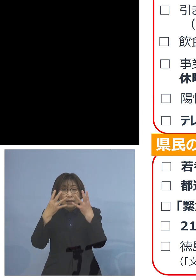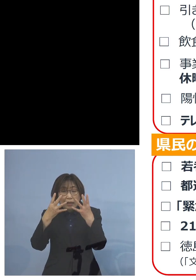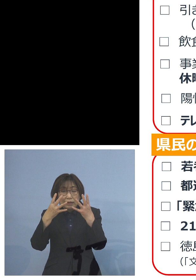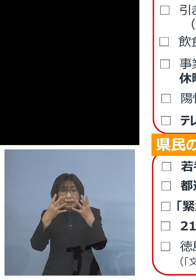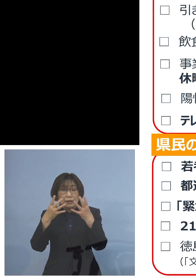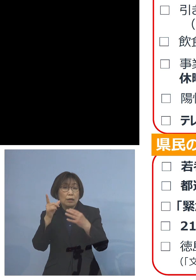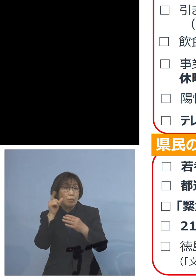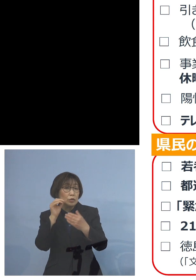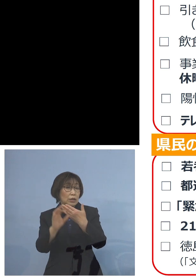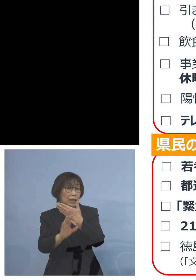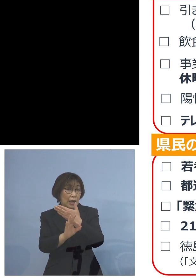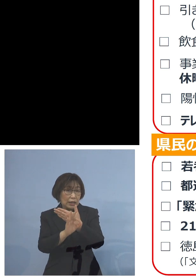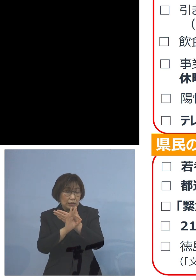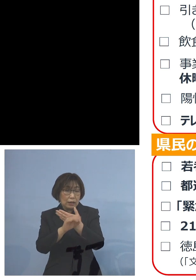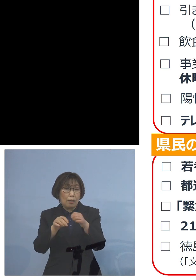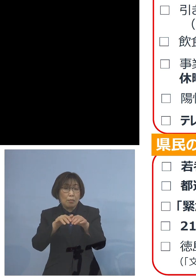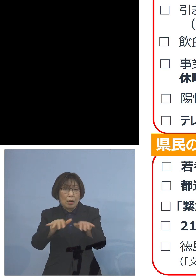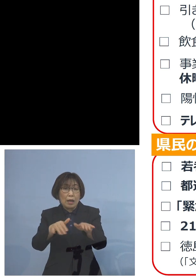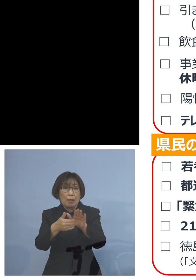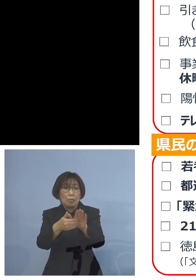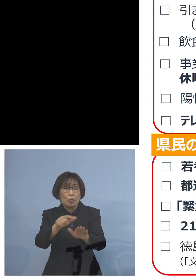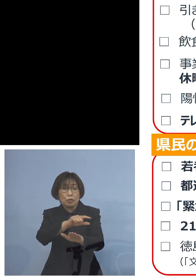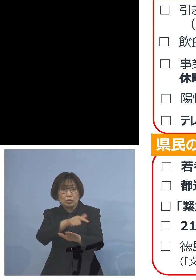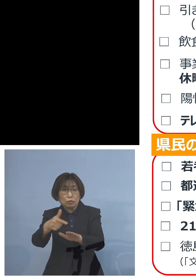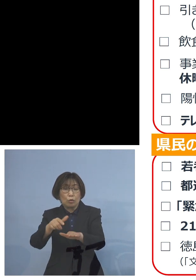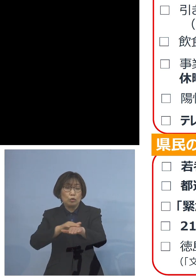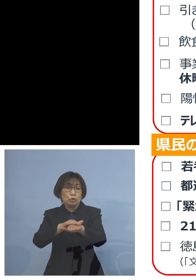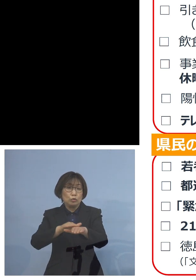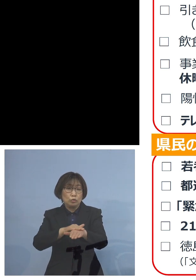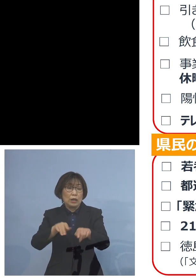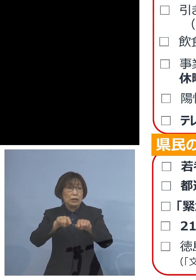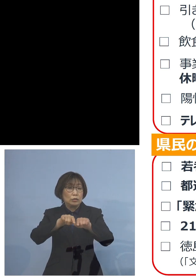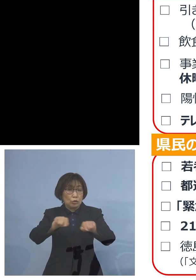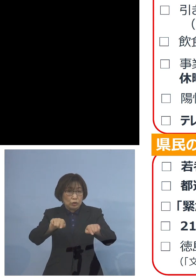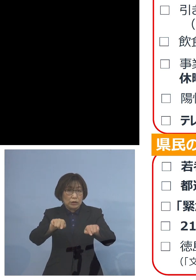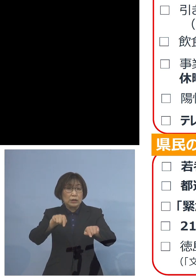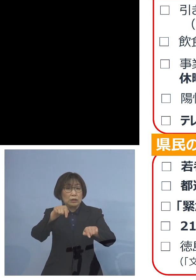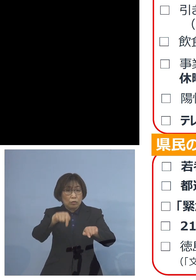「まん延防止等重点措置」 徳島市にかけさせていただく予定